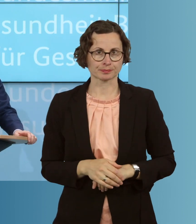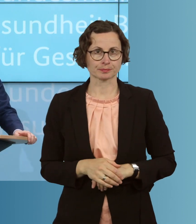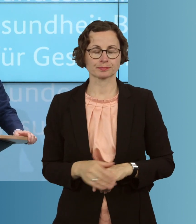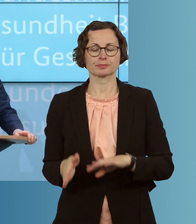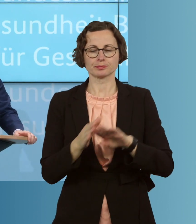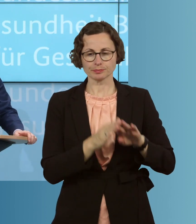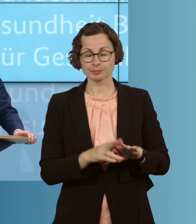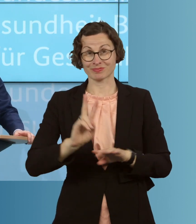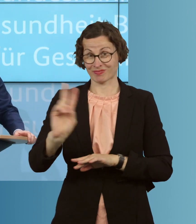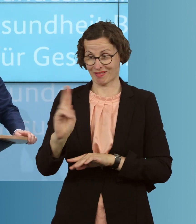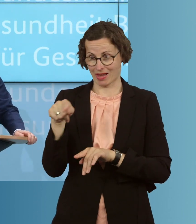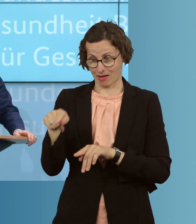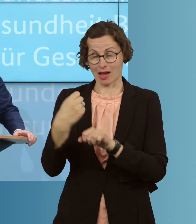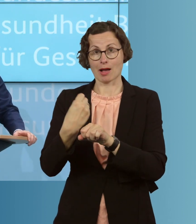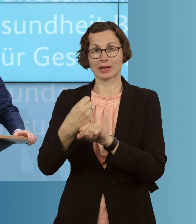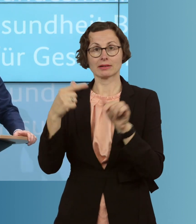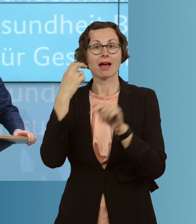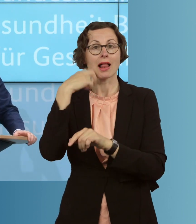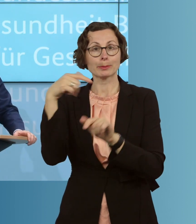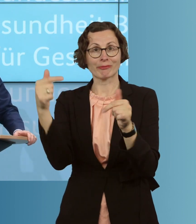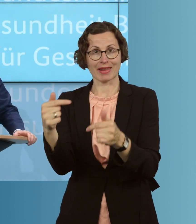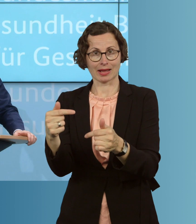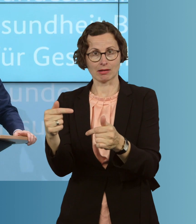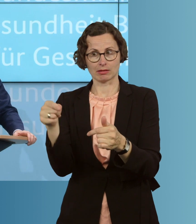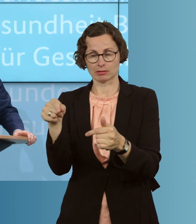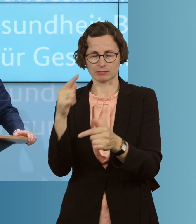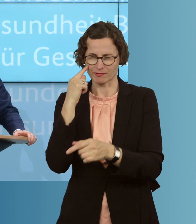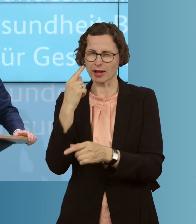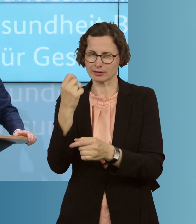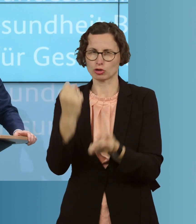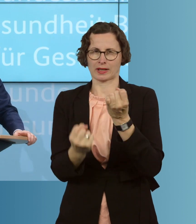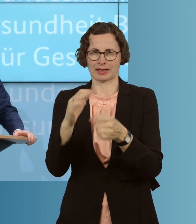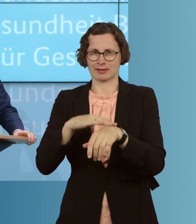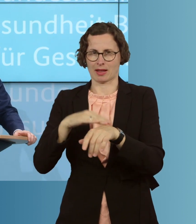in der Altenpflege, die gerade in einer schwierigen Zeit Großes leisten,